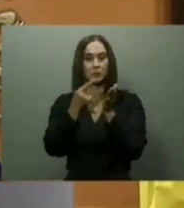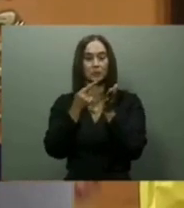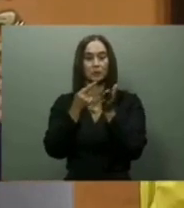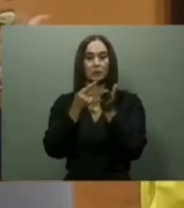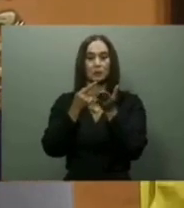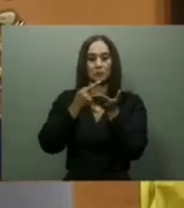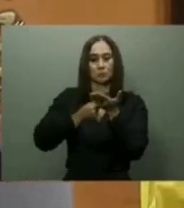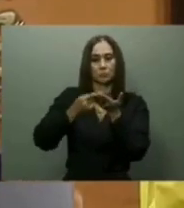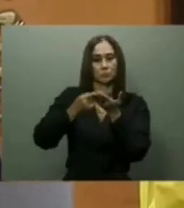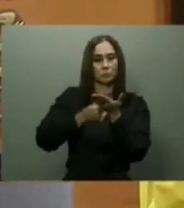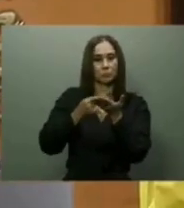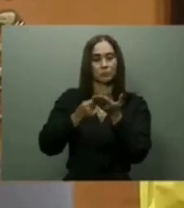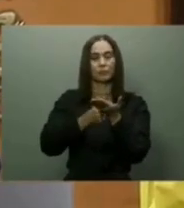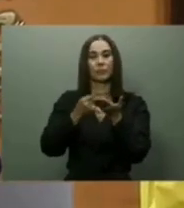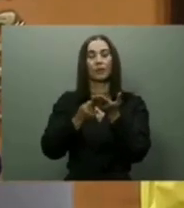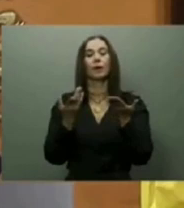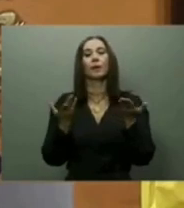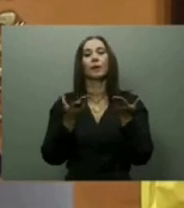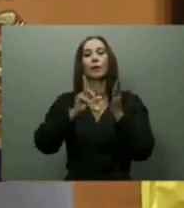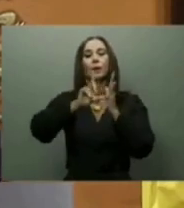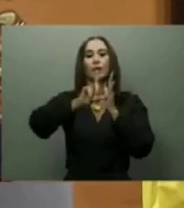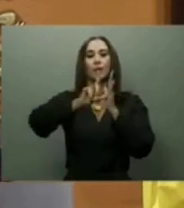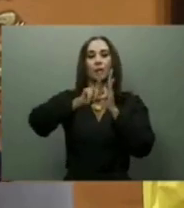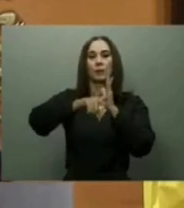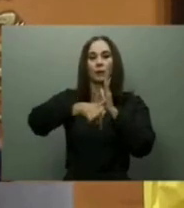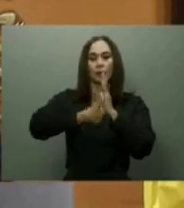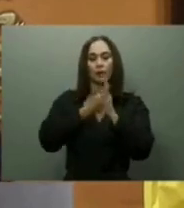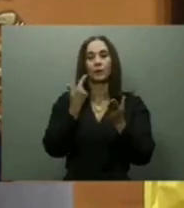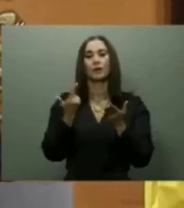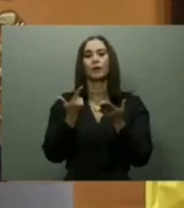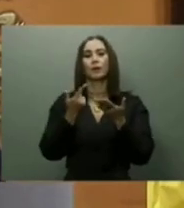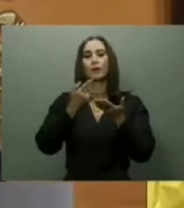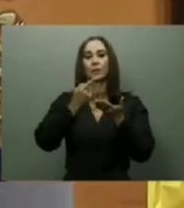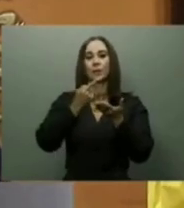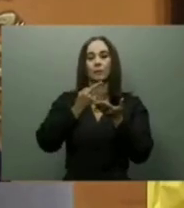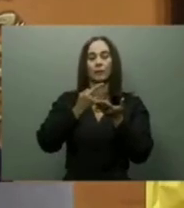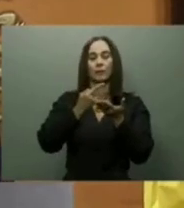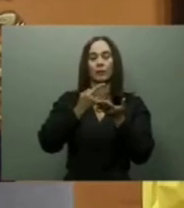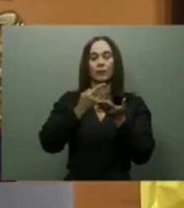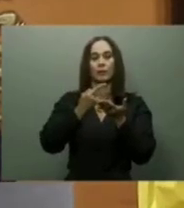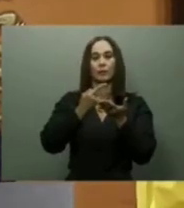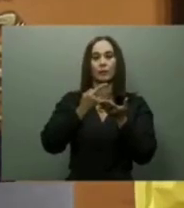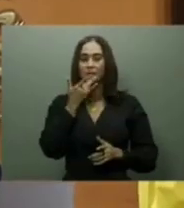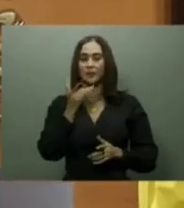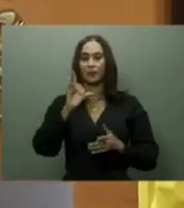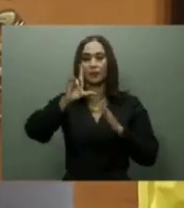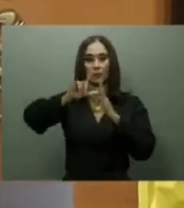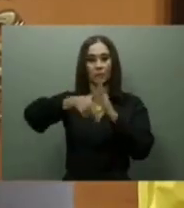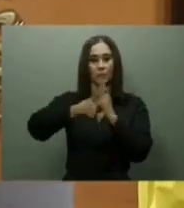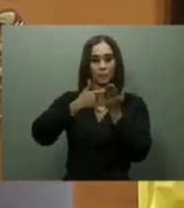sectores que más impactan la vida nacional: salud, turismo, infraestructura, ayudas sociales y transporte.